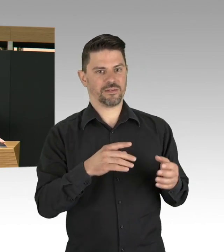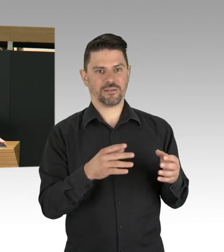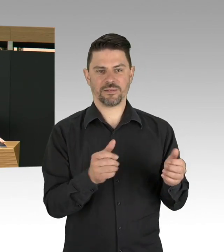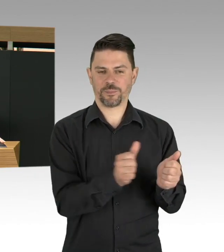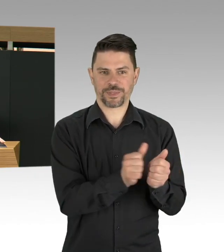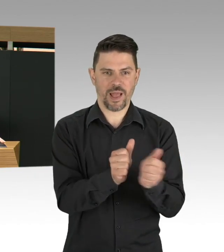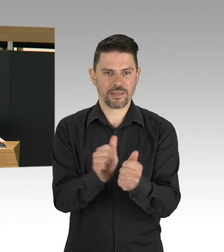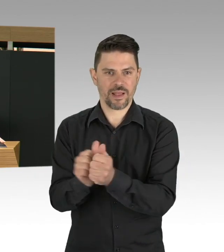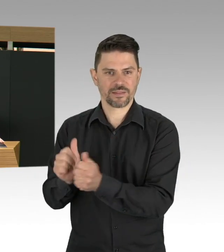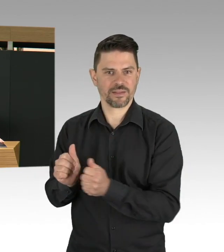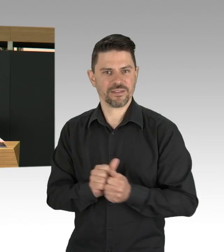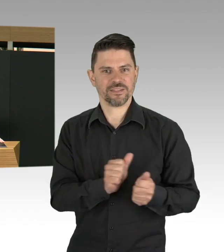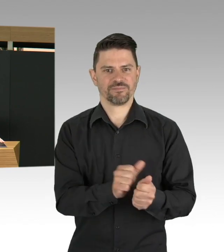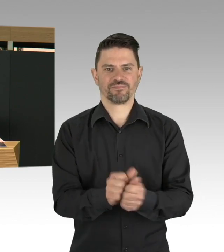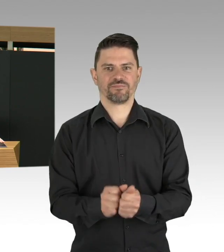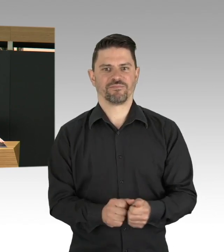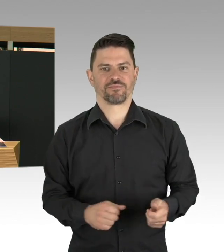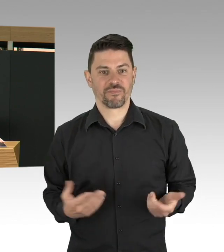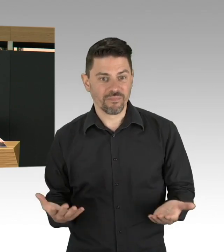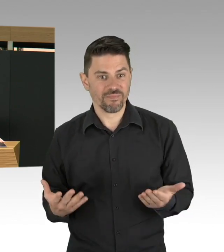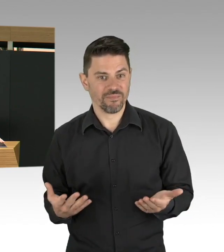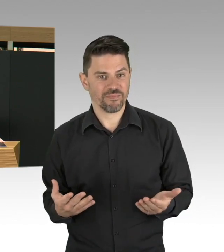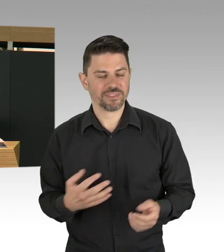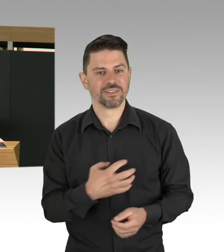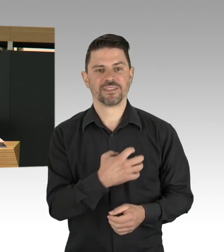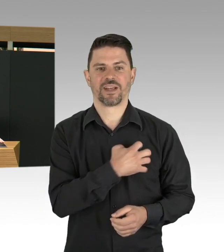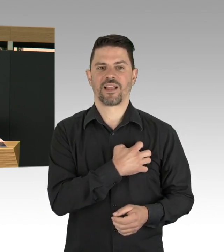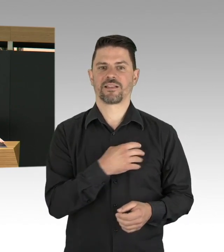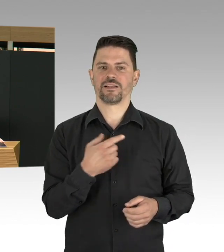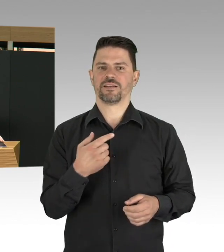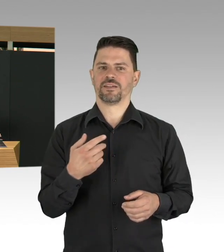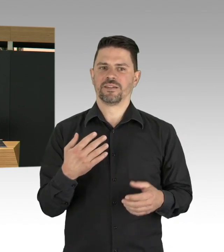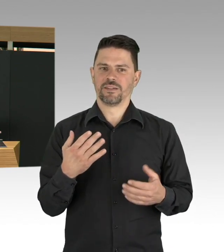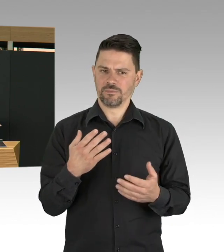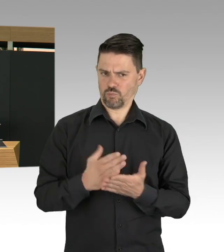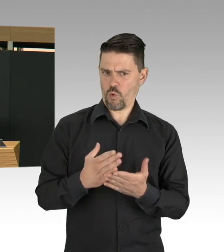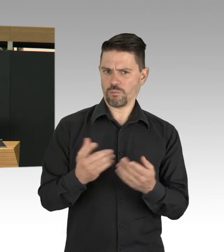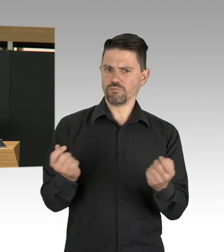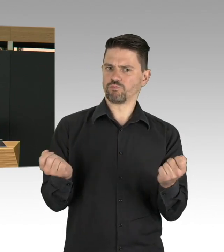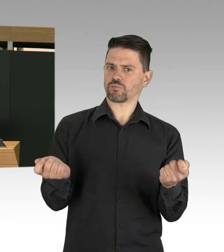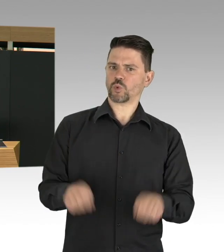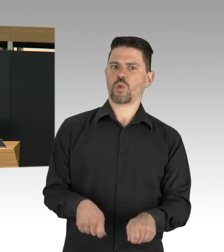dann letztendlich auf die Fallzahlen auswirken, aber Lockerungen gehen nur einher mit strengen Bedingungen.